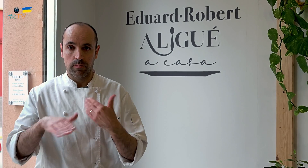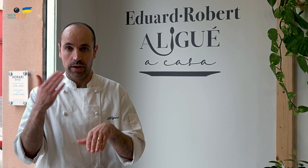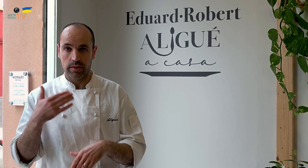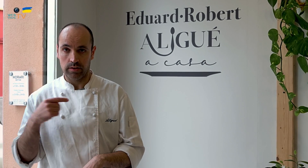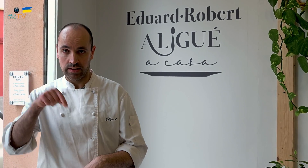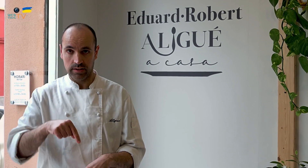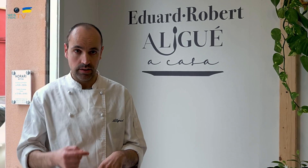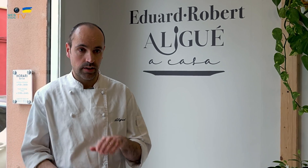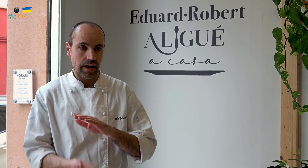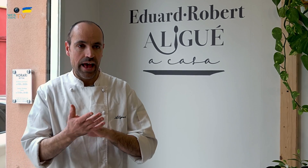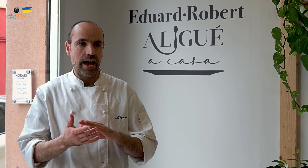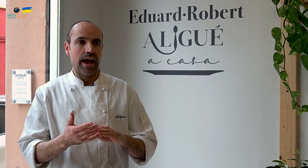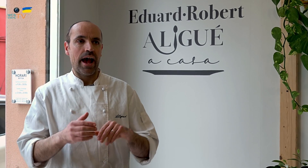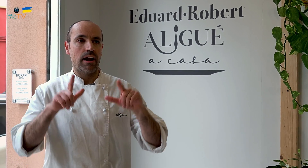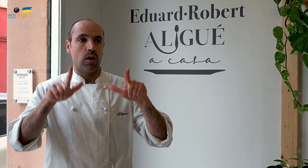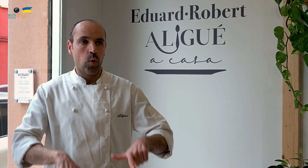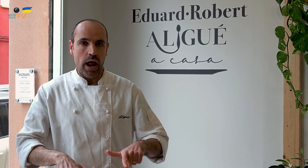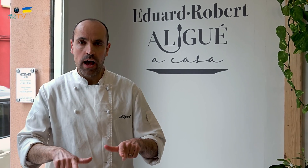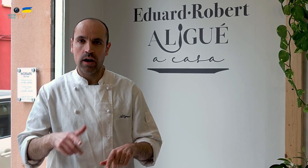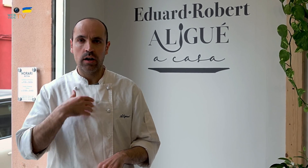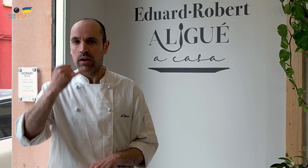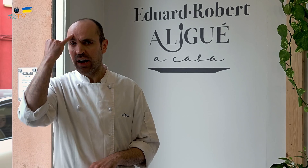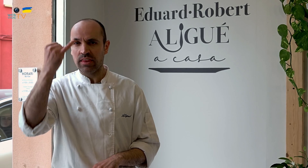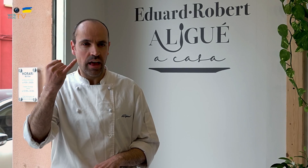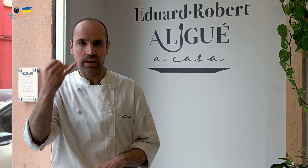Aquí empezamos con la creación de un local cuya idea era la elaboración artesanal,